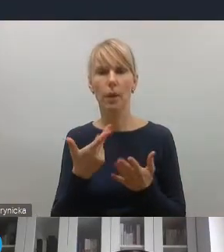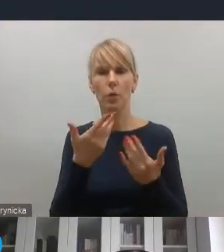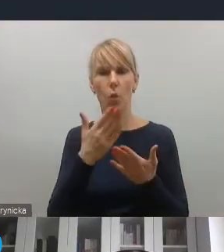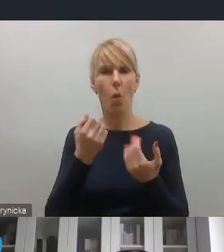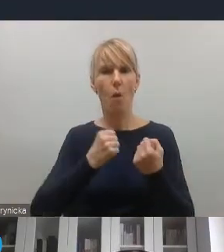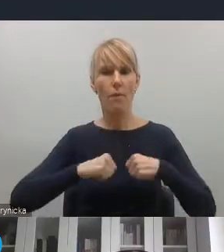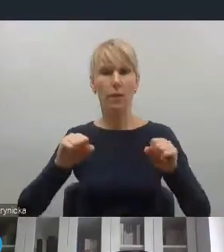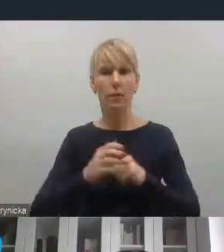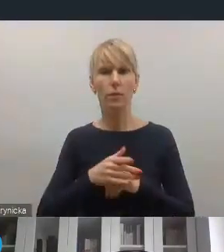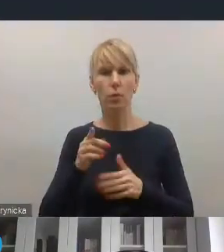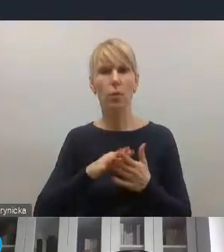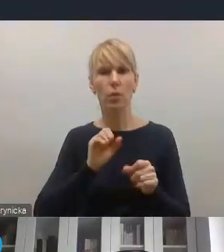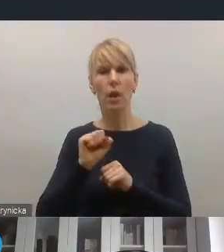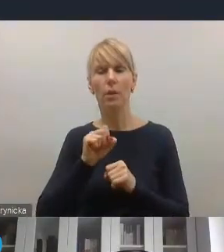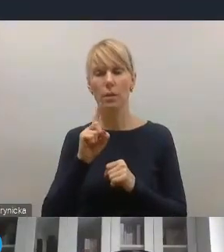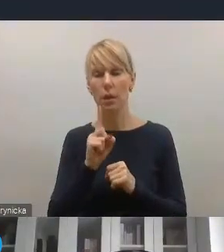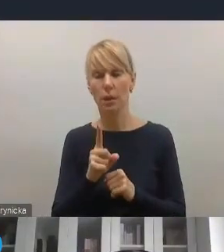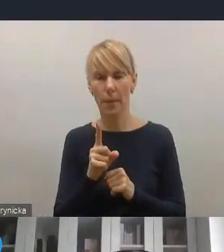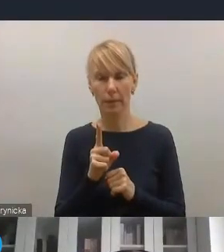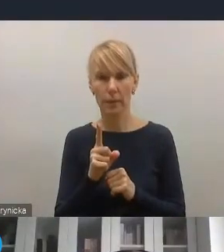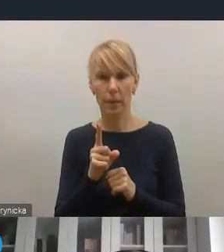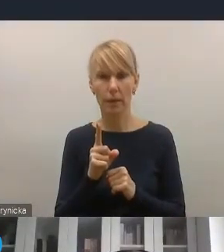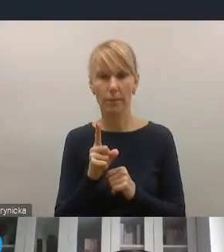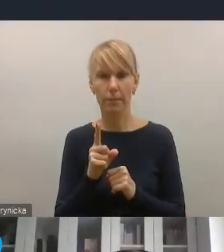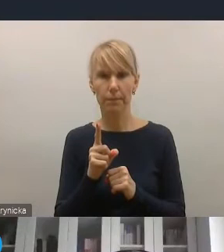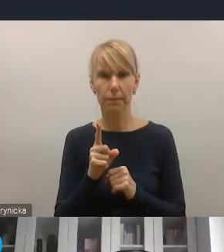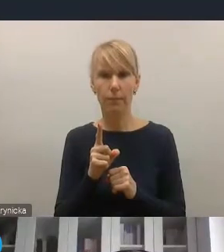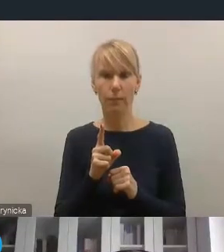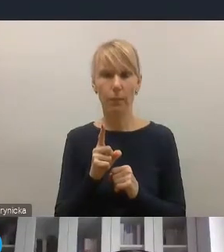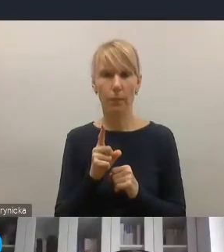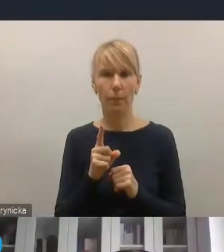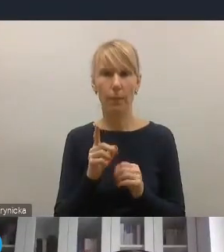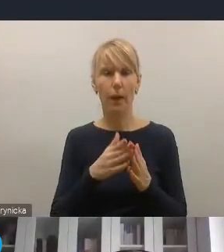bo jest ono tak naprawdę czymś, co z jednej strony nieodzownie na samorządy spadnie